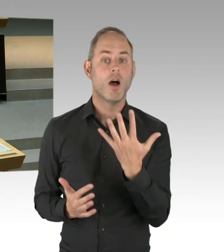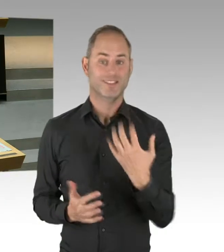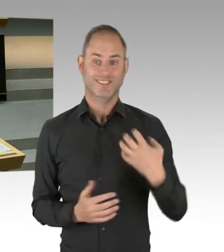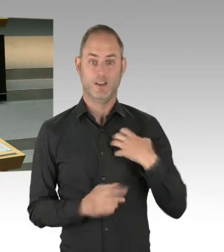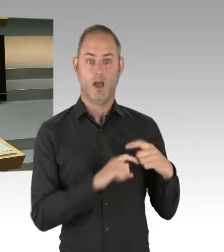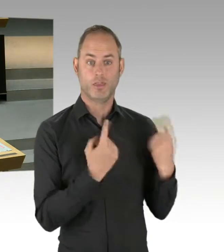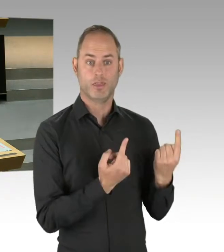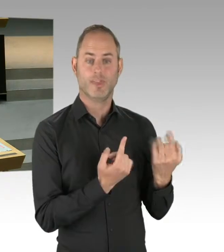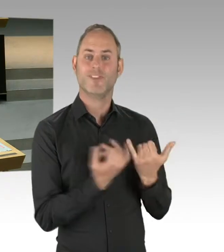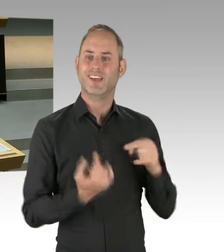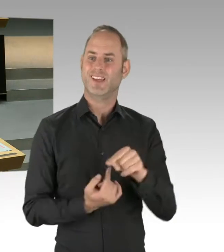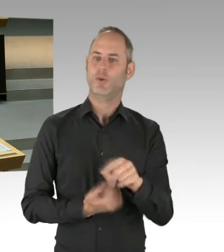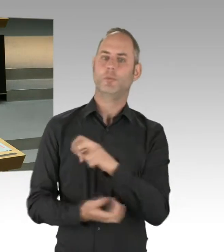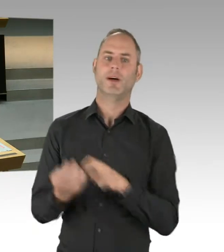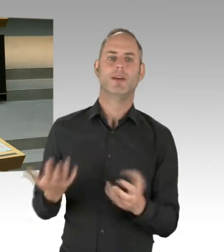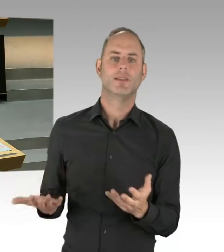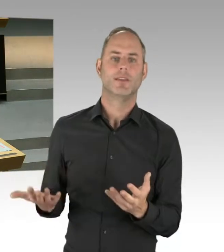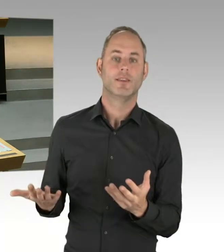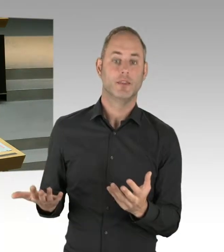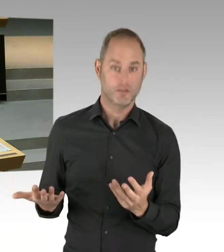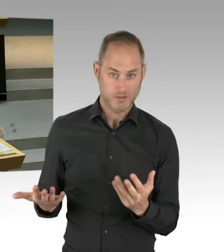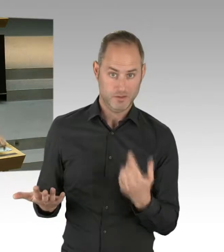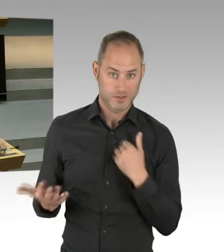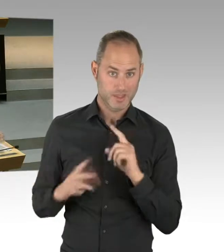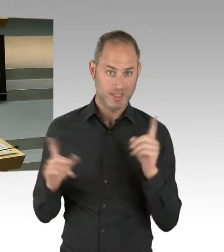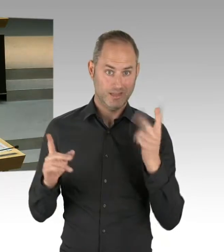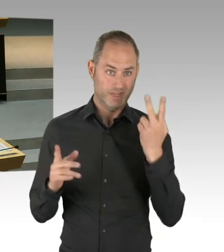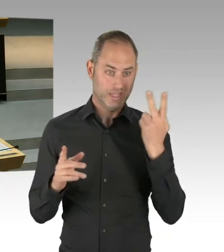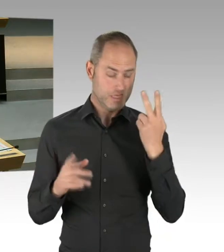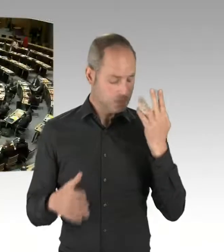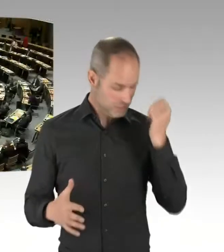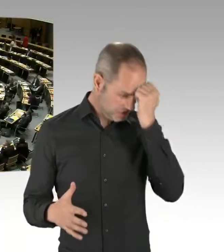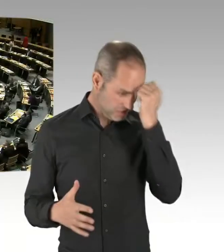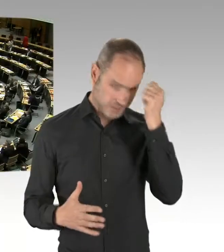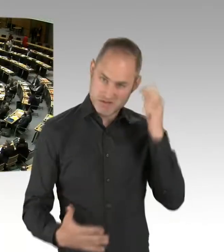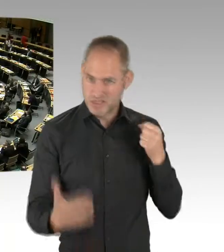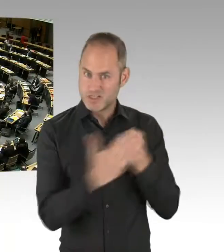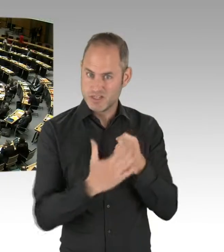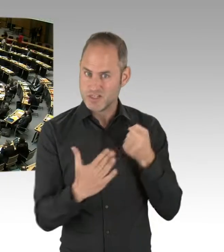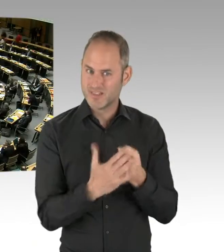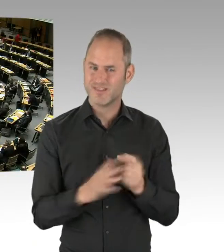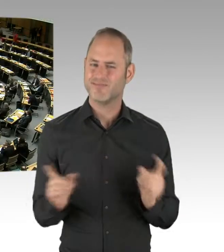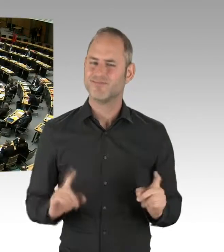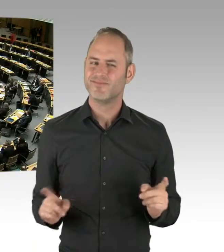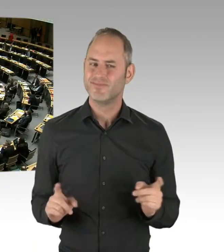und ich möchte das gern auch am 14. unterschreiben. (Präsidium) Vielen Dank. Damit ist die Runde